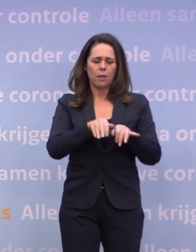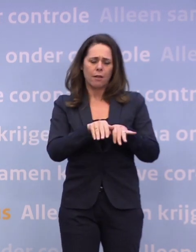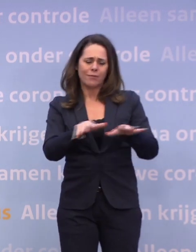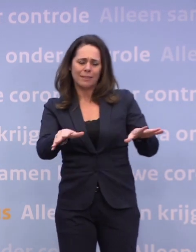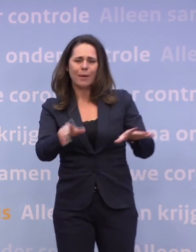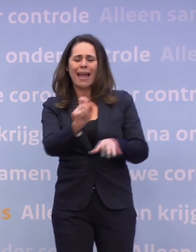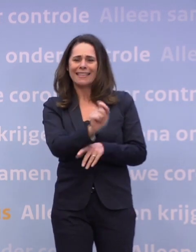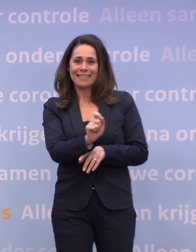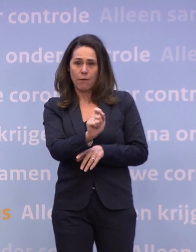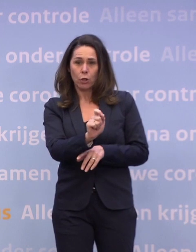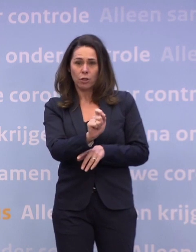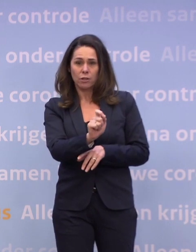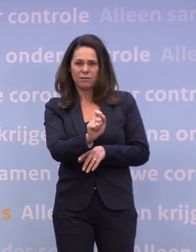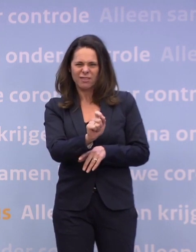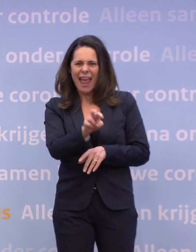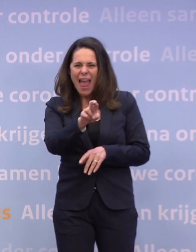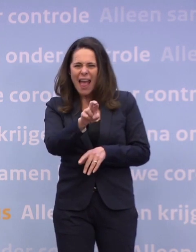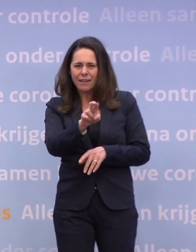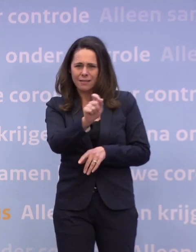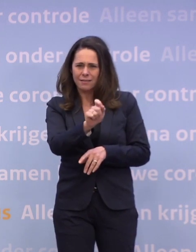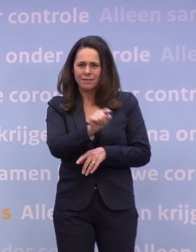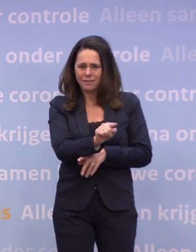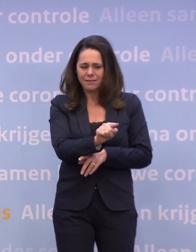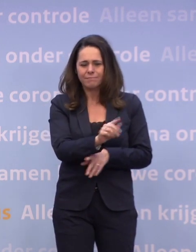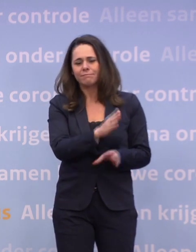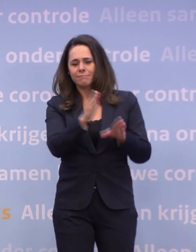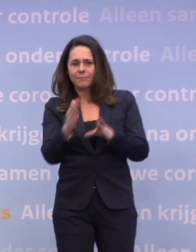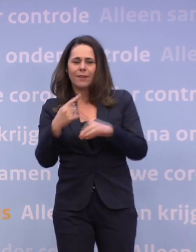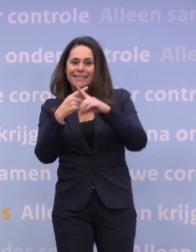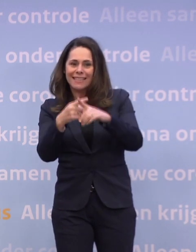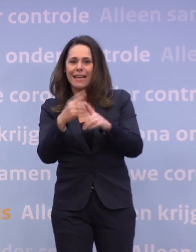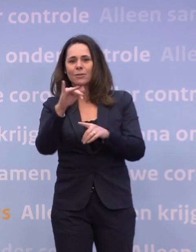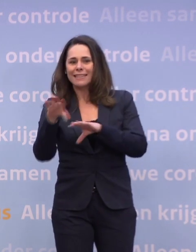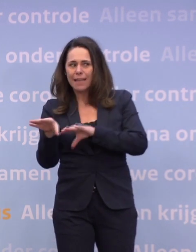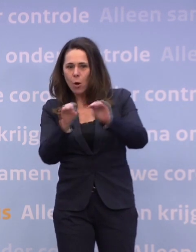Je kijkt dan naar het verspreidingscijfer, dus dat beroemde R-getal... ...je kijkt naar de ziekenhuis- en ic-opnames...